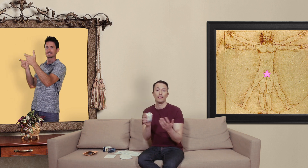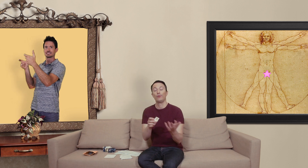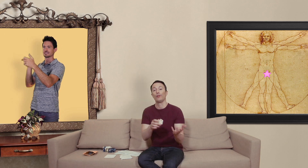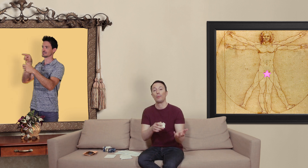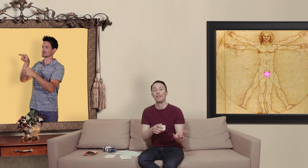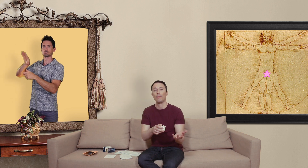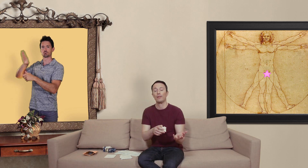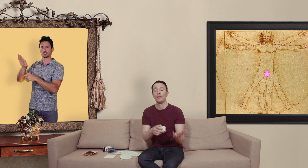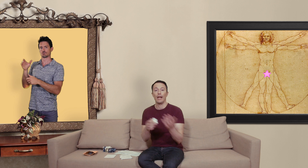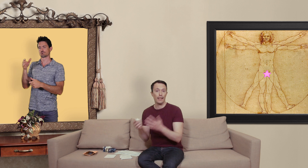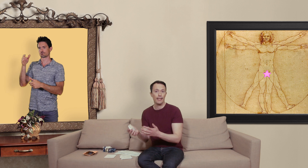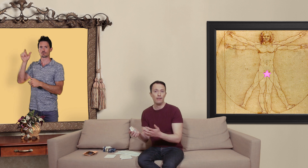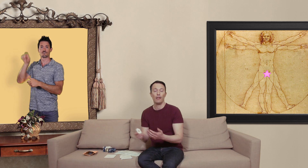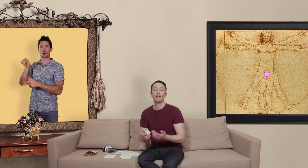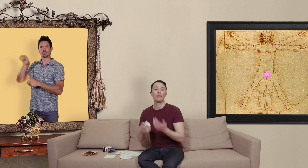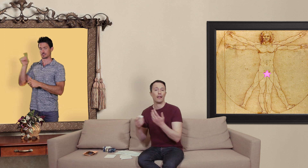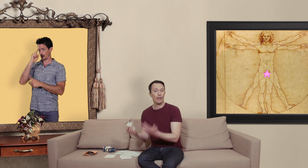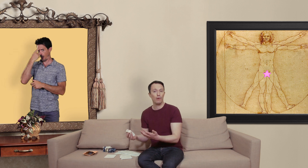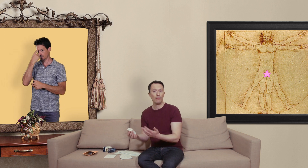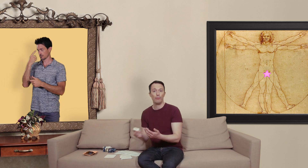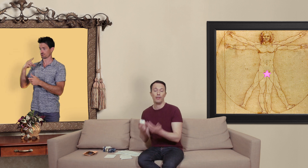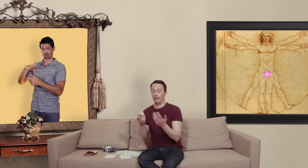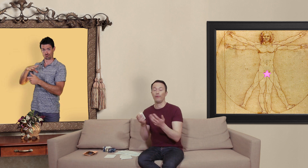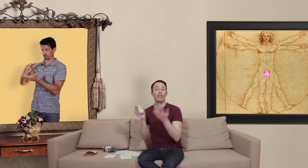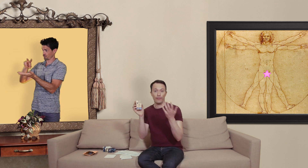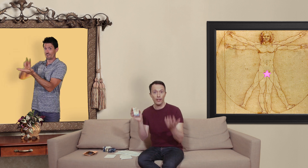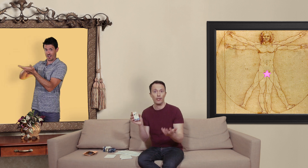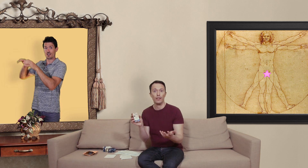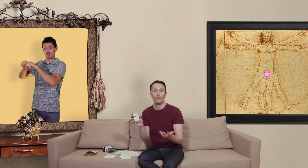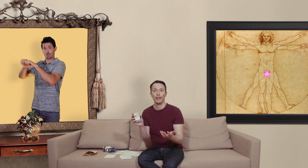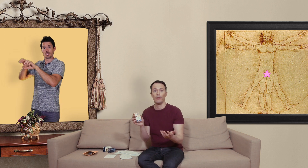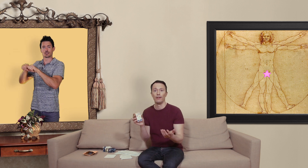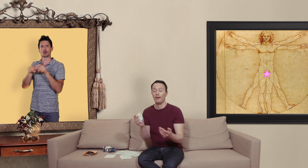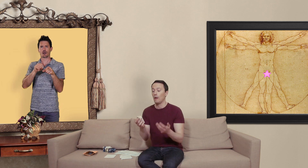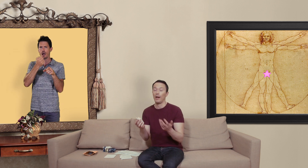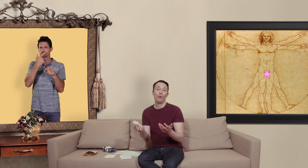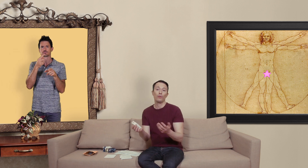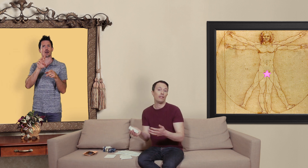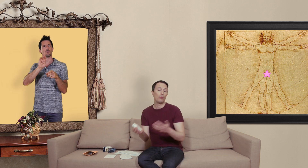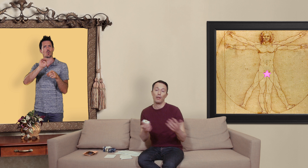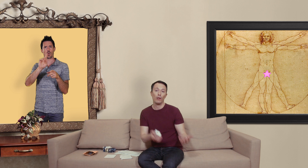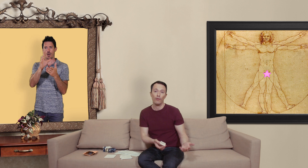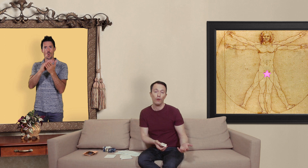c'est une entreprise pharmaceutique indienne elle existe réellement et puis ils font des vrais générique du viagra par contre ils n'ont pas droit de vendre